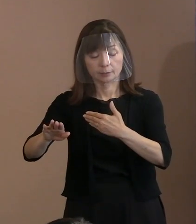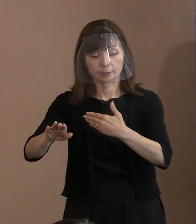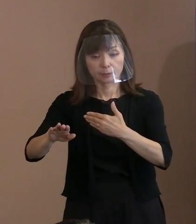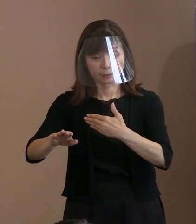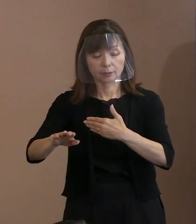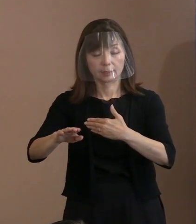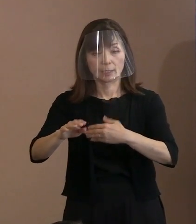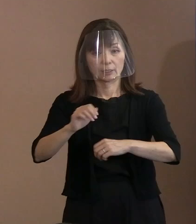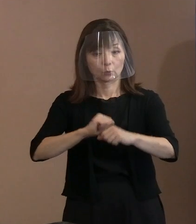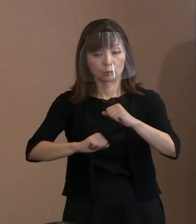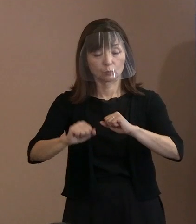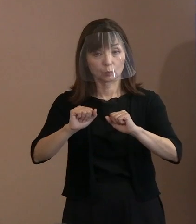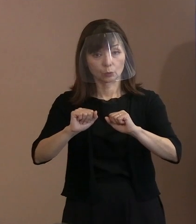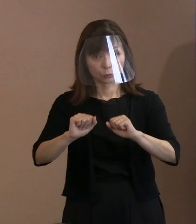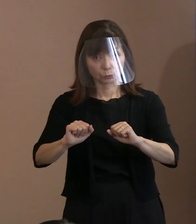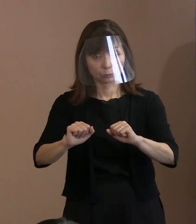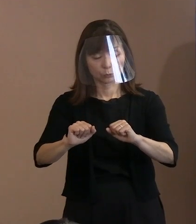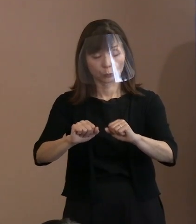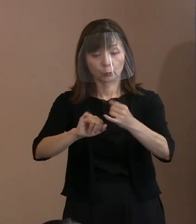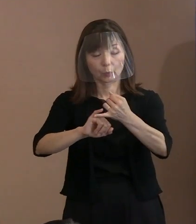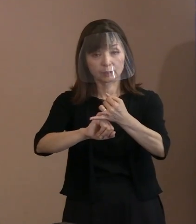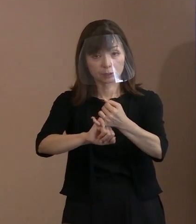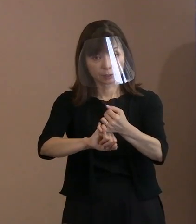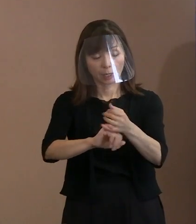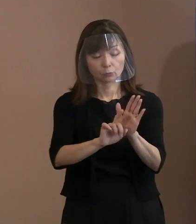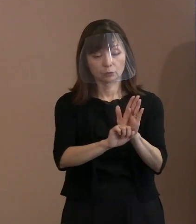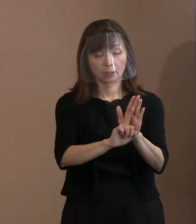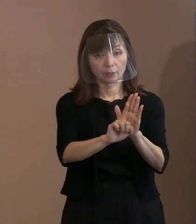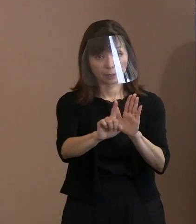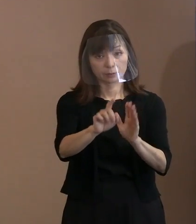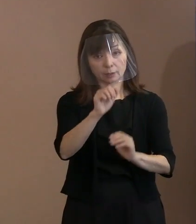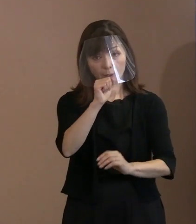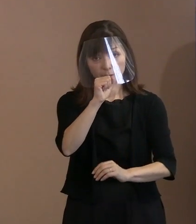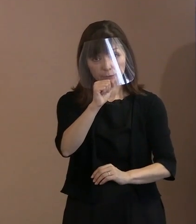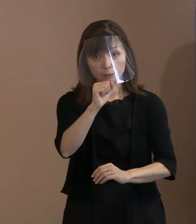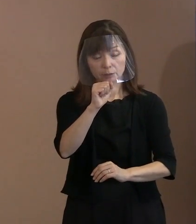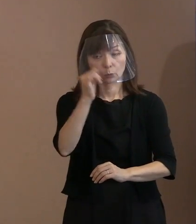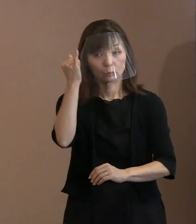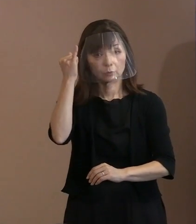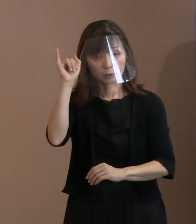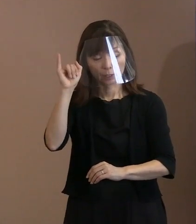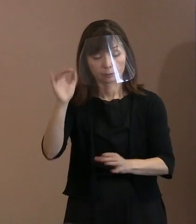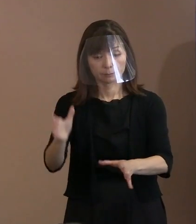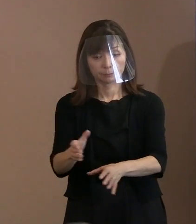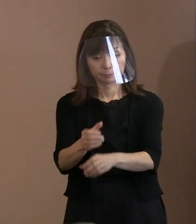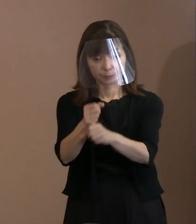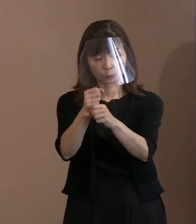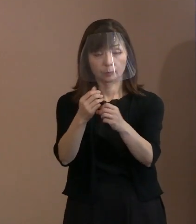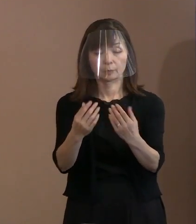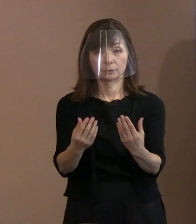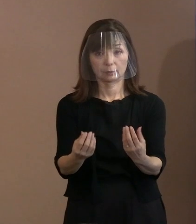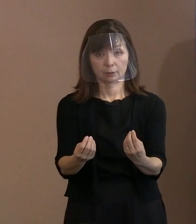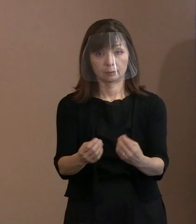ということを誓う宣言にするのが いいんじゃないかといった意見で まとまって入れたということであります｡